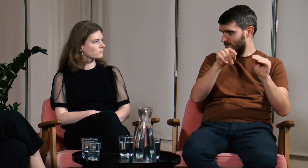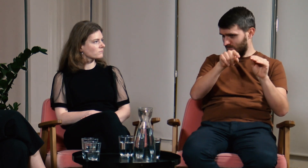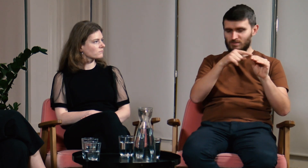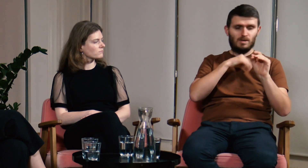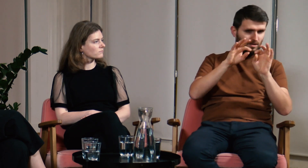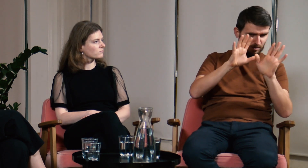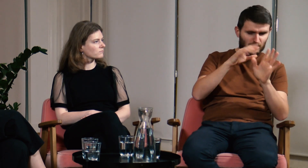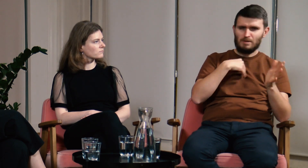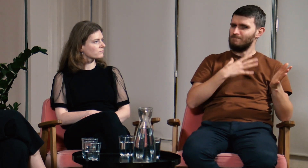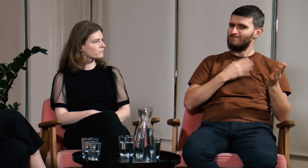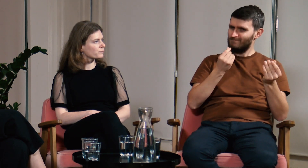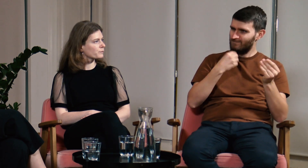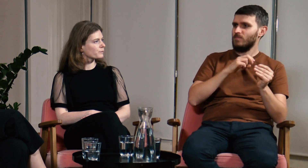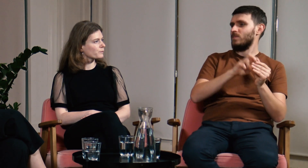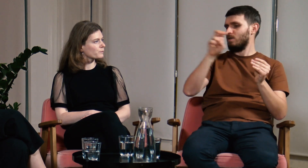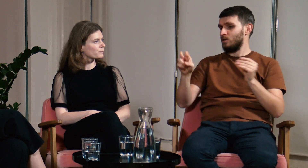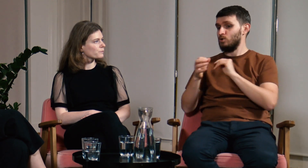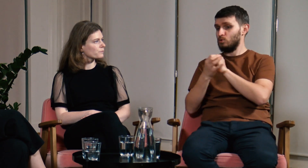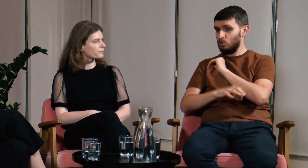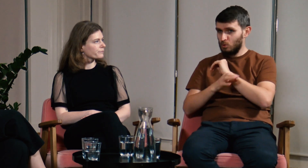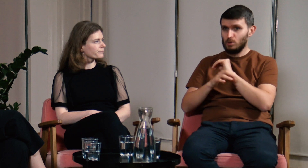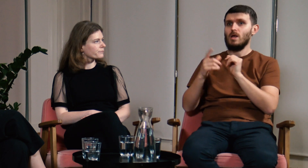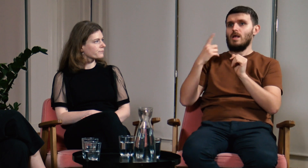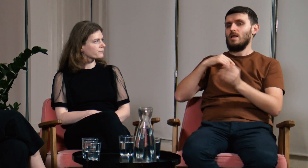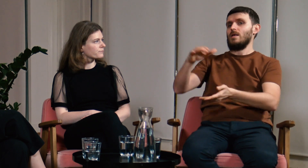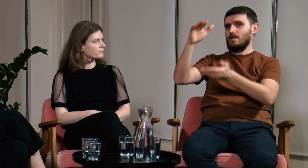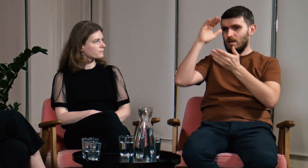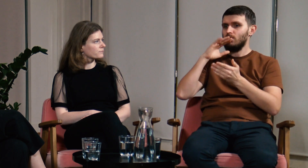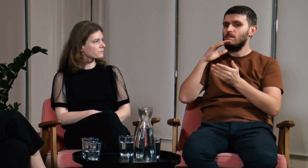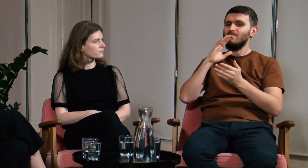Na studiach mogłem porównać to co widzę na co dzień z wiedzą akademicką.